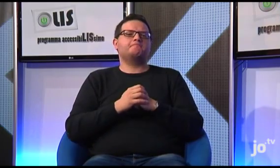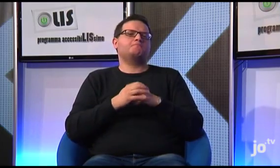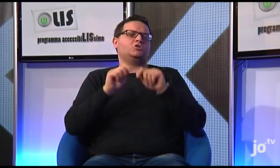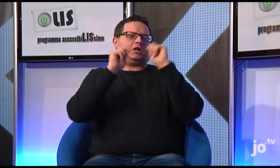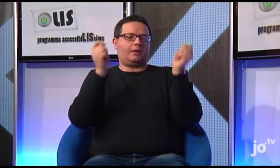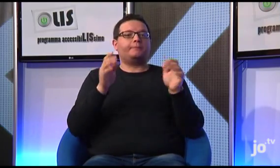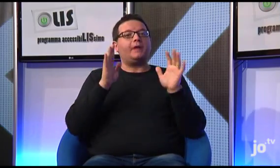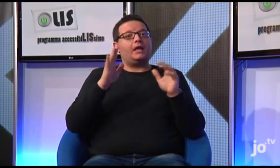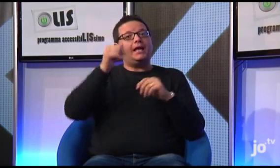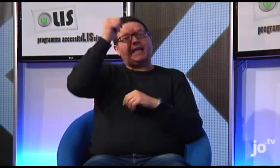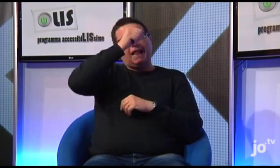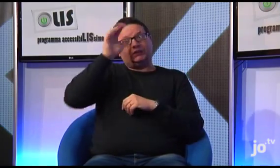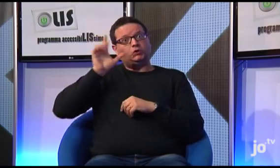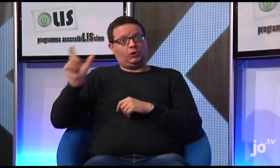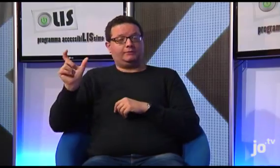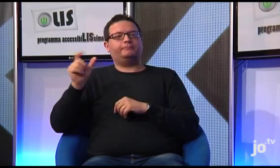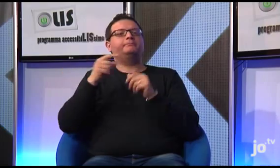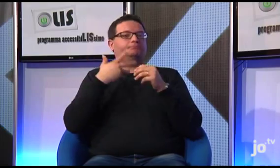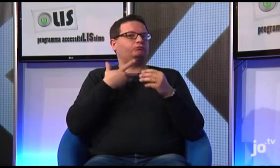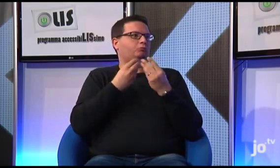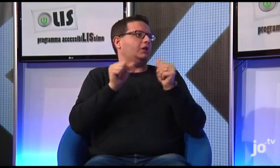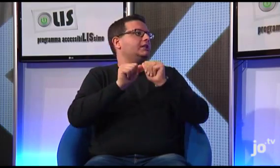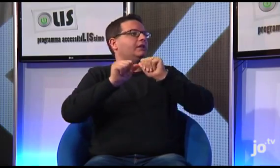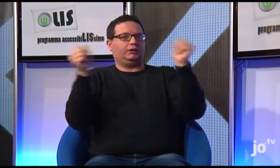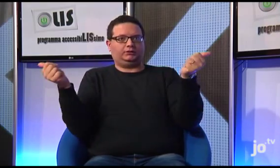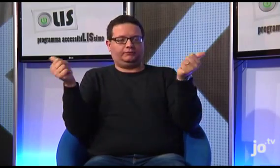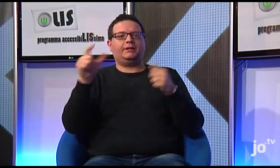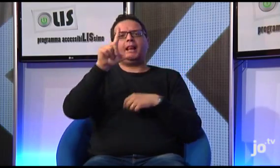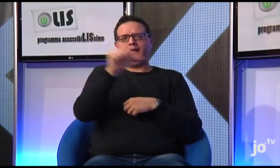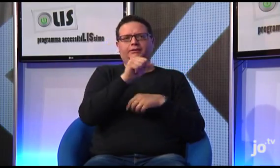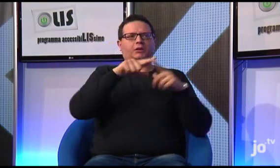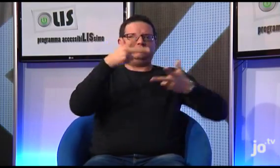ma poi esiste all'interno della lingua dei segni un linguaggio religioso specifico,